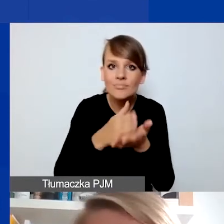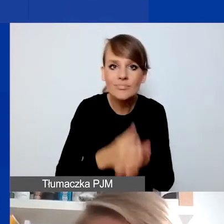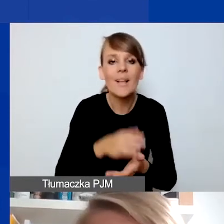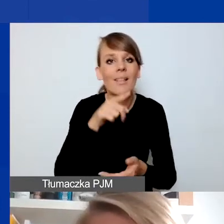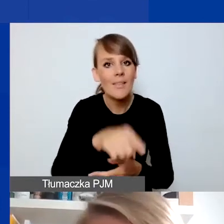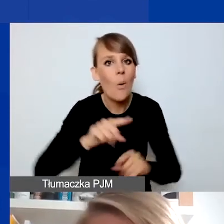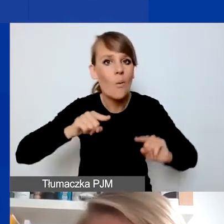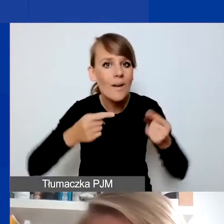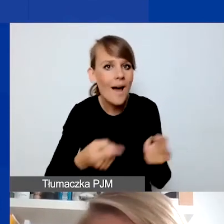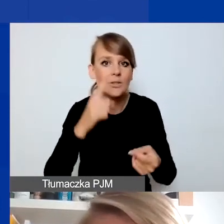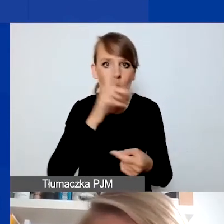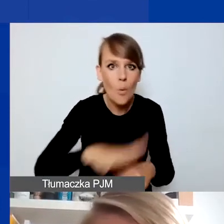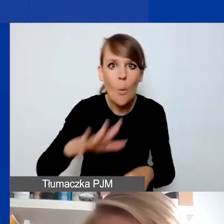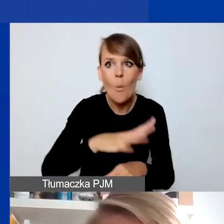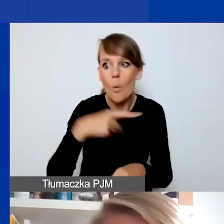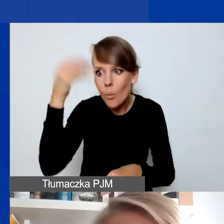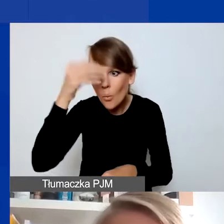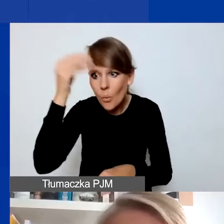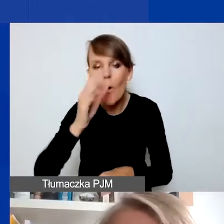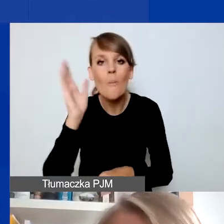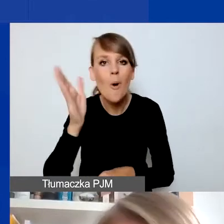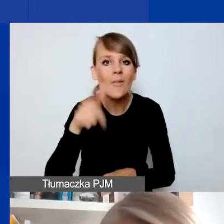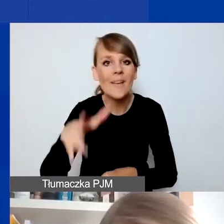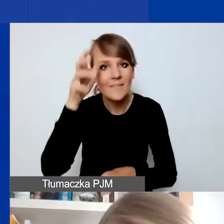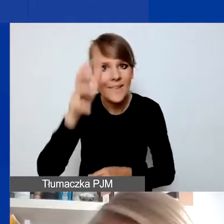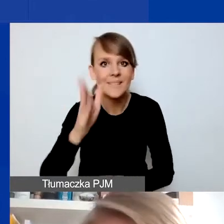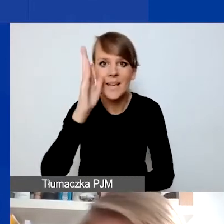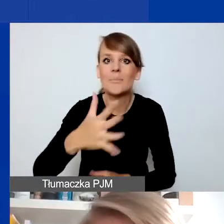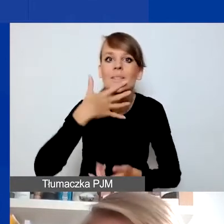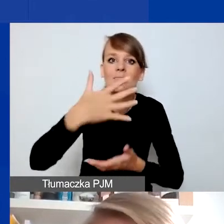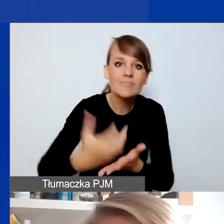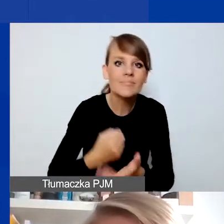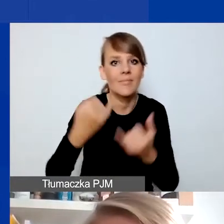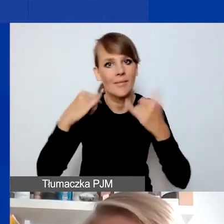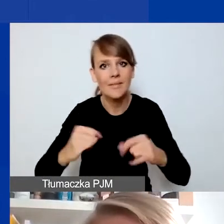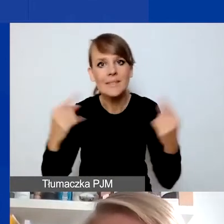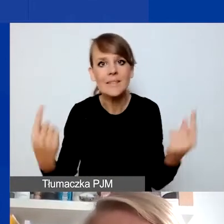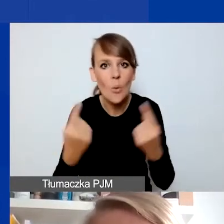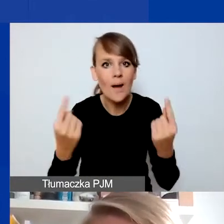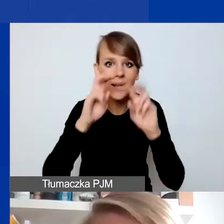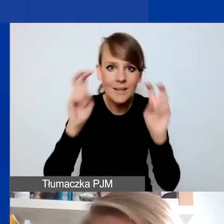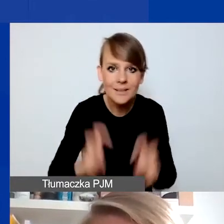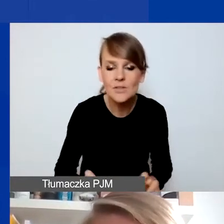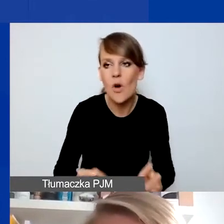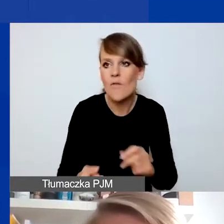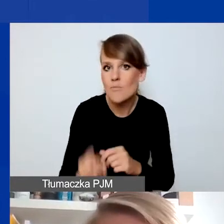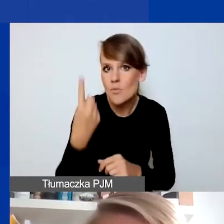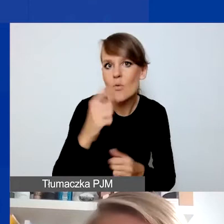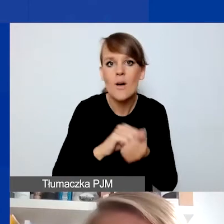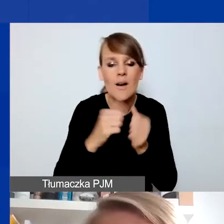czegoś się nauczy i będziecie potem tę wiedzę wykorzystywać w innych sytuacjach kryzysowych, które się wydarzą, czy w waszych działaniach.